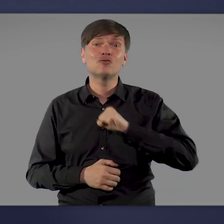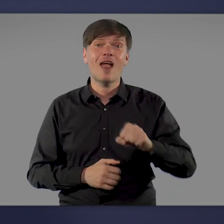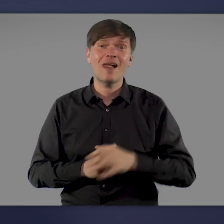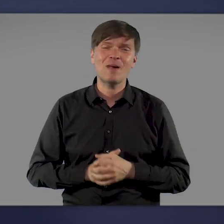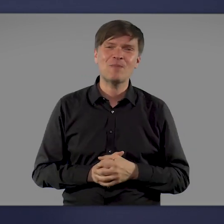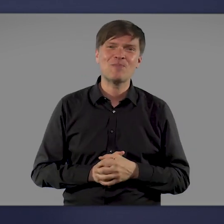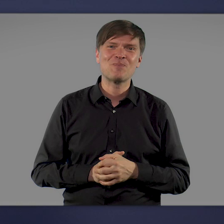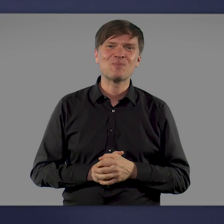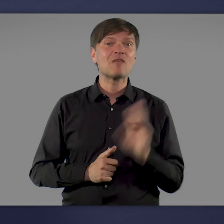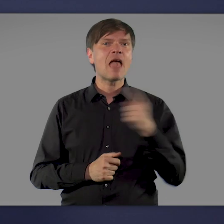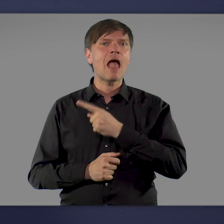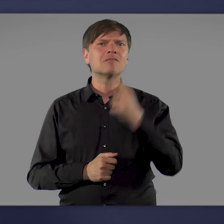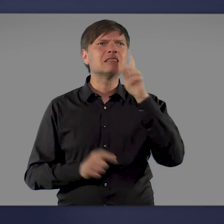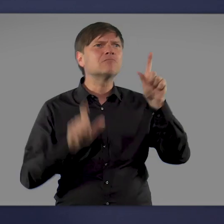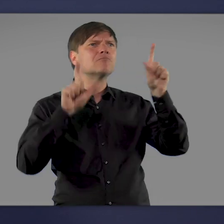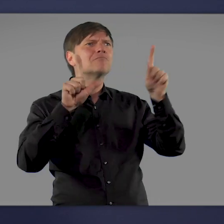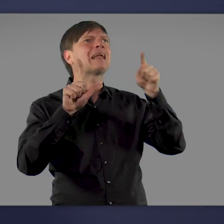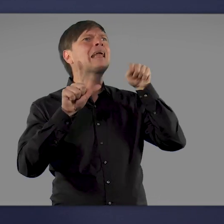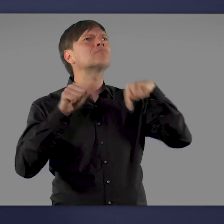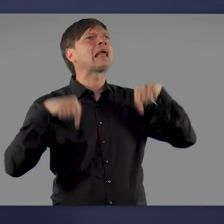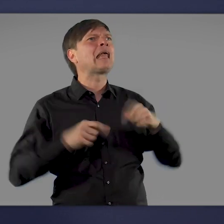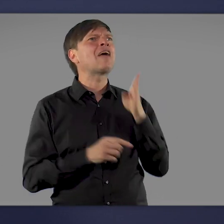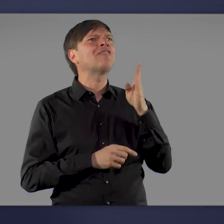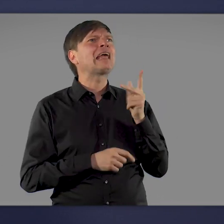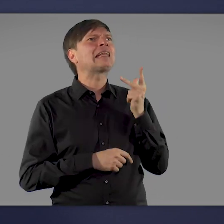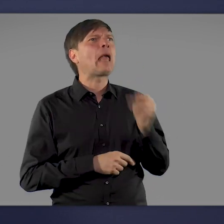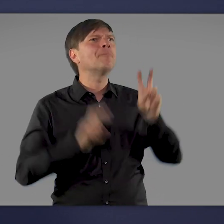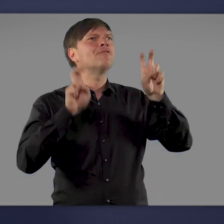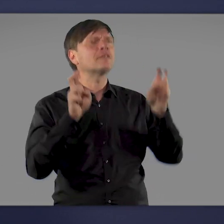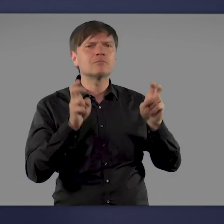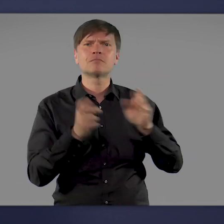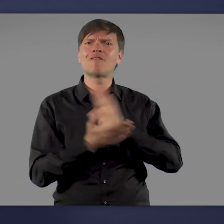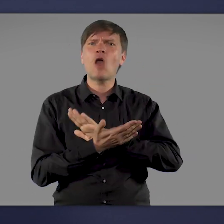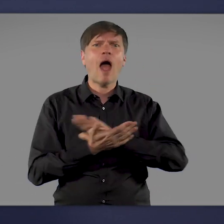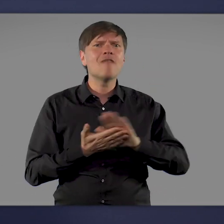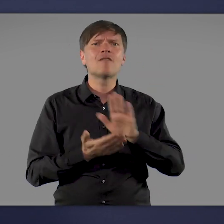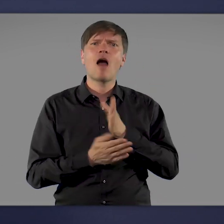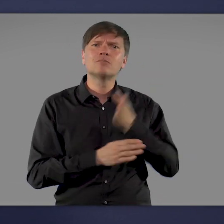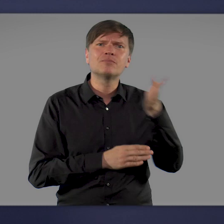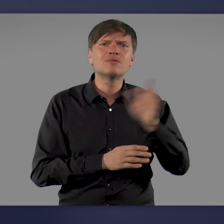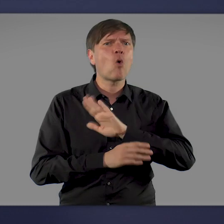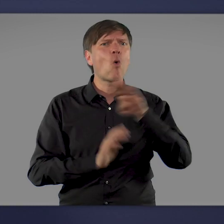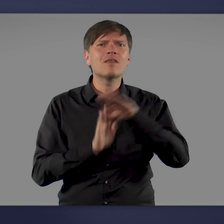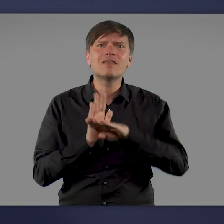Überall da, wo Sie den Hinweis sehen: „Hier wird geimpft“, können Sie sich ohne Termin und kostenfrei impfen lassen.